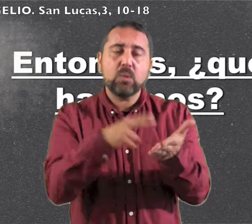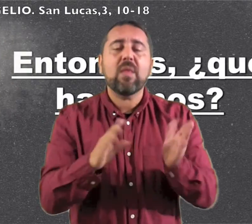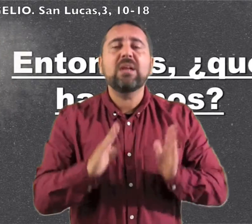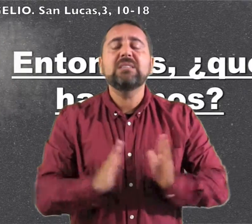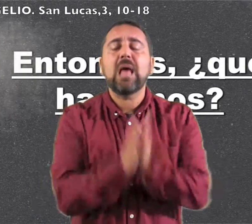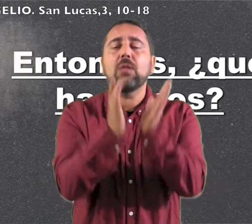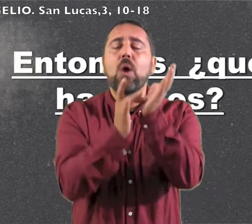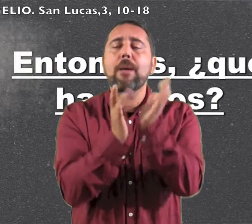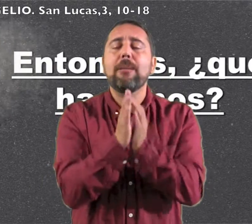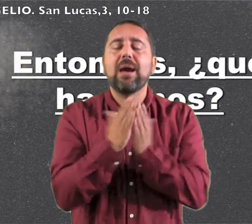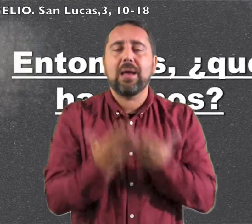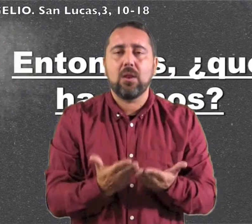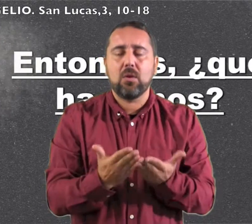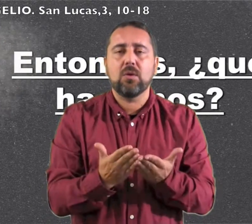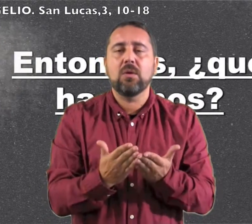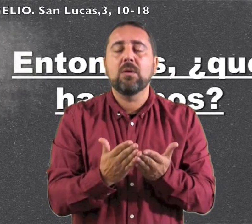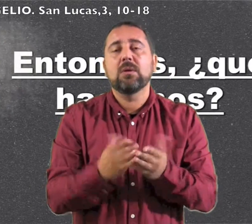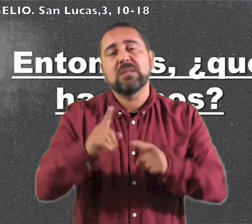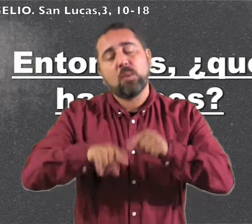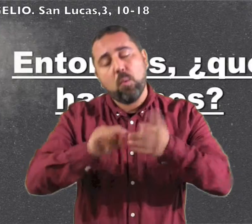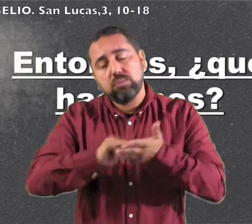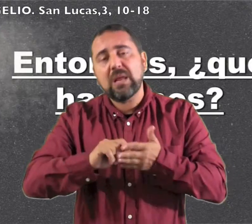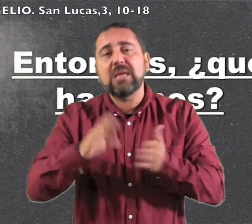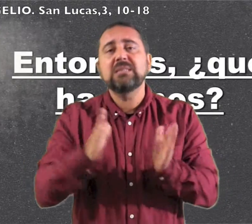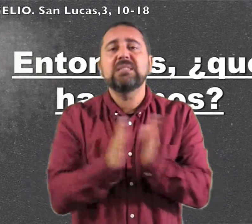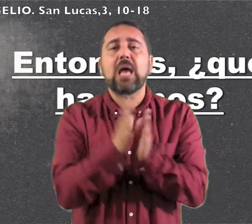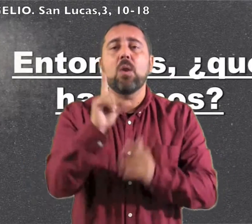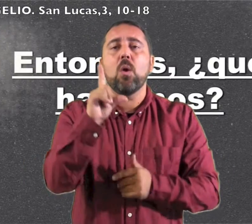Lectura del santo Evangelio según